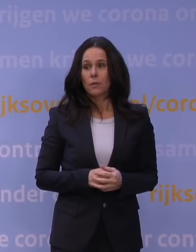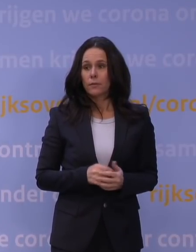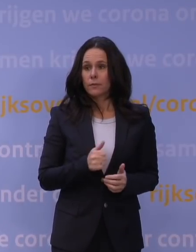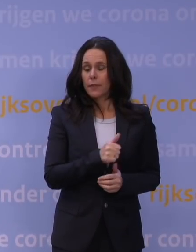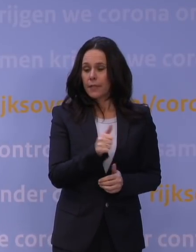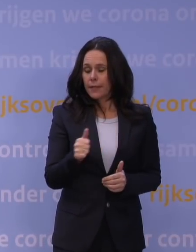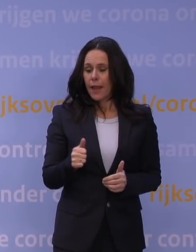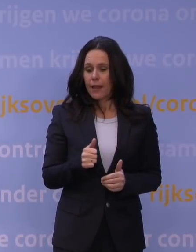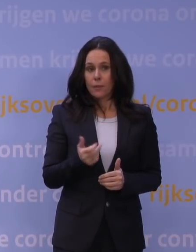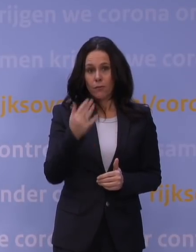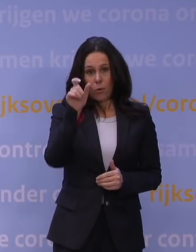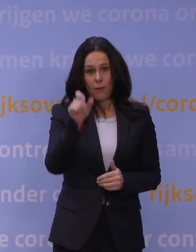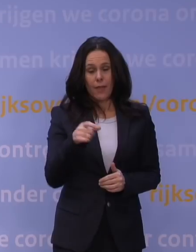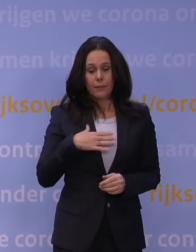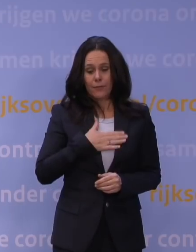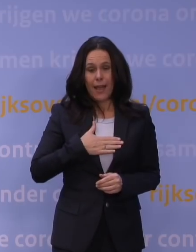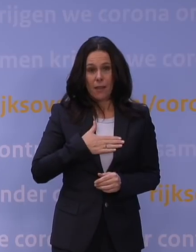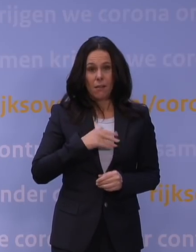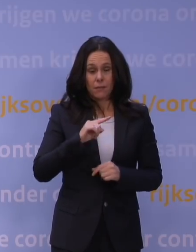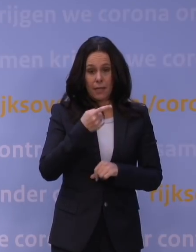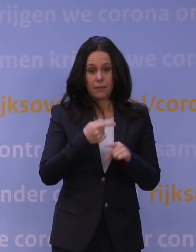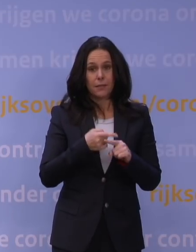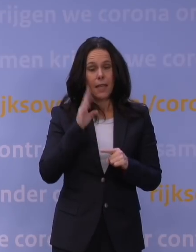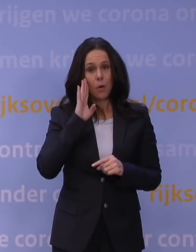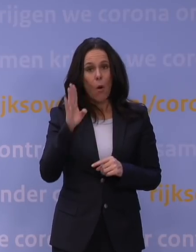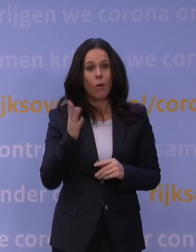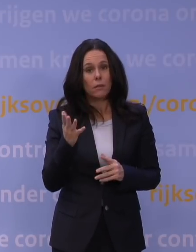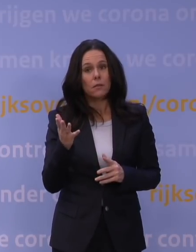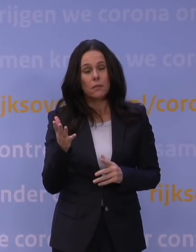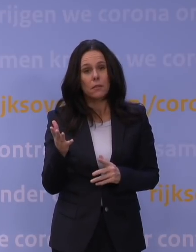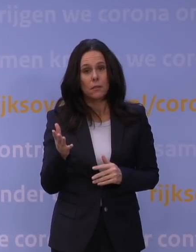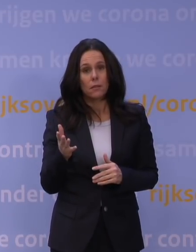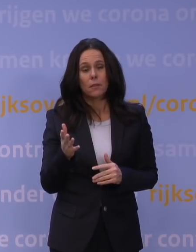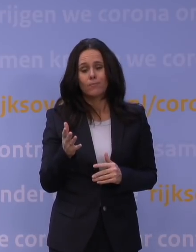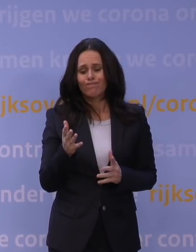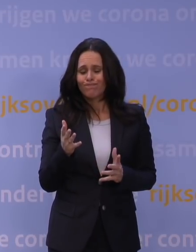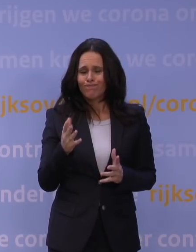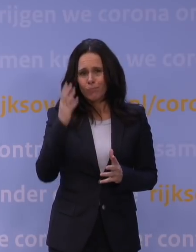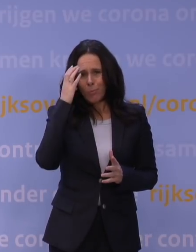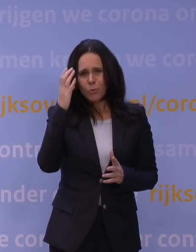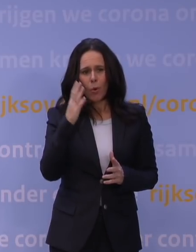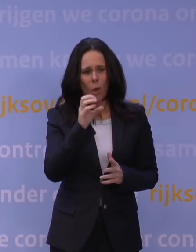toen wij vorige week vrijdag voor het eerst hoorden dat er grote zorgen leefden bij het OMT.